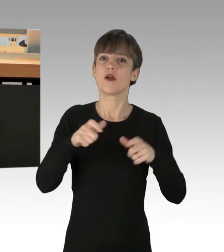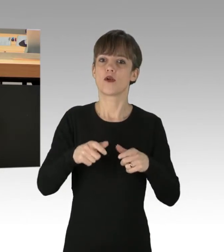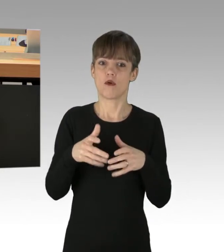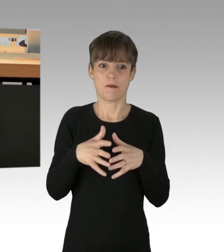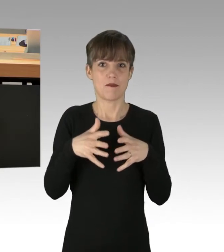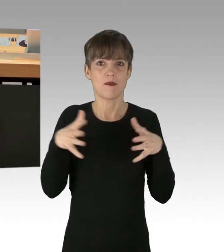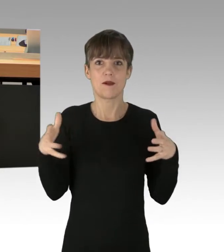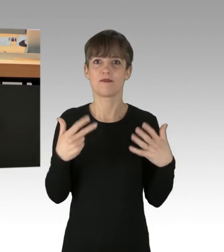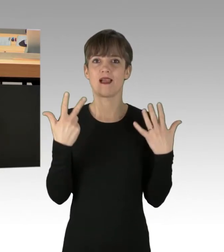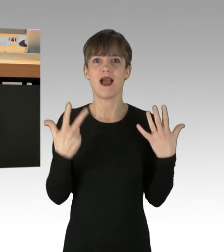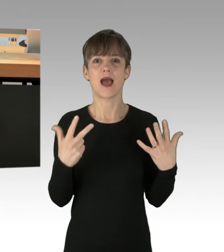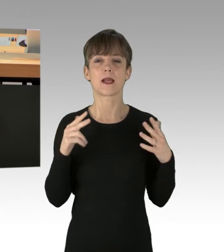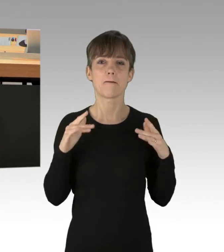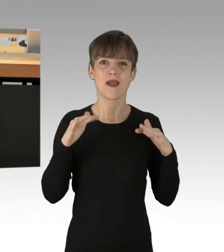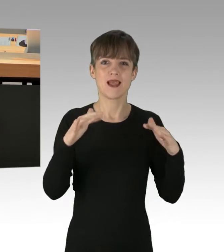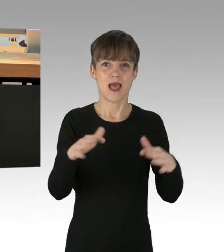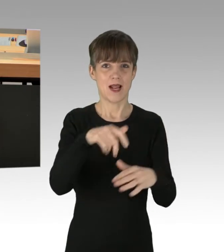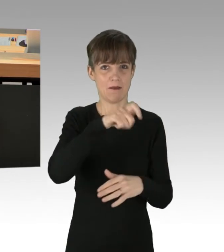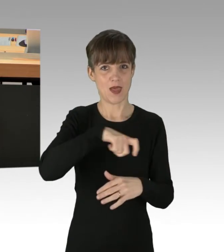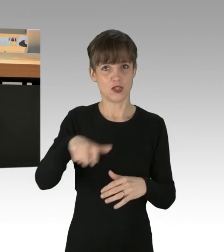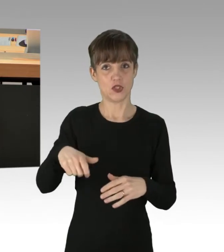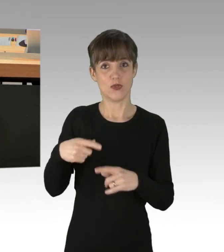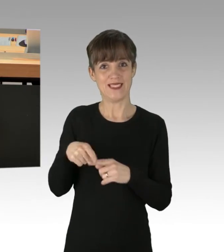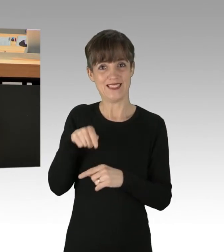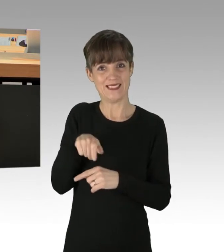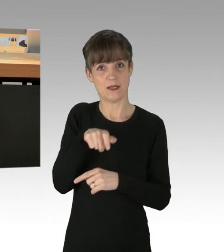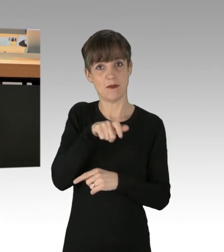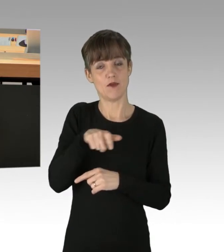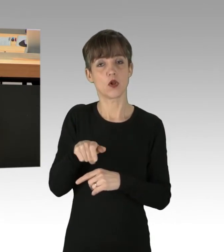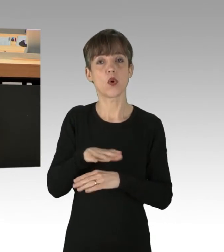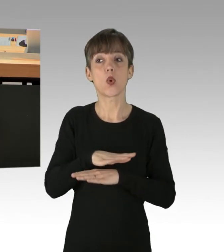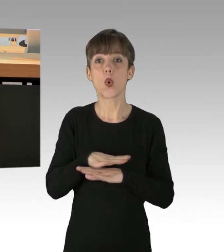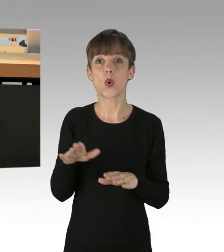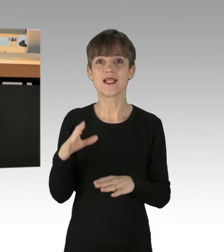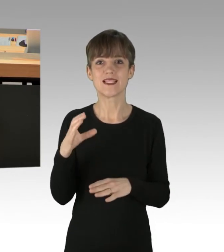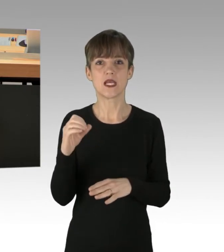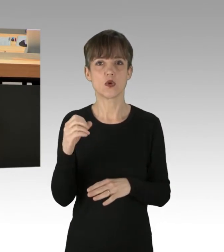und das Überleben dieser Bevölkerungszahl ohne den CO2-Ausstoß nicht möglich gewesen wäre